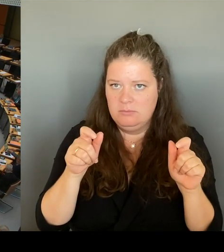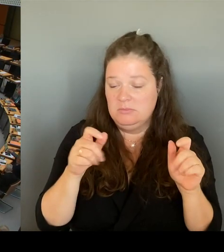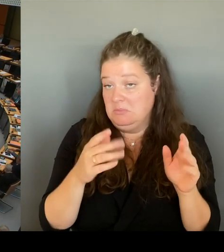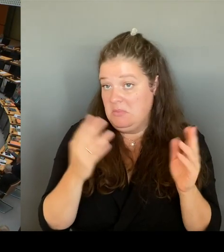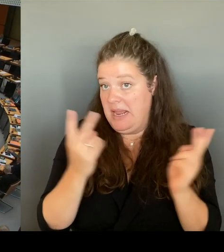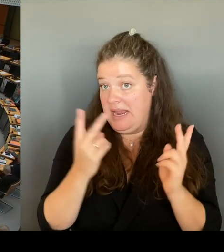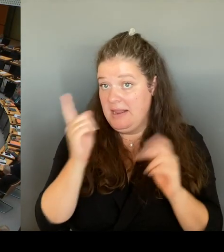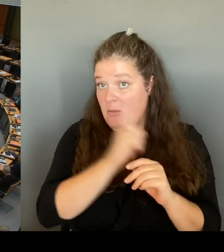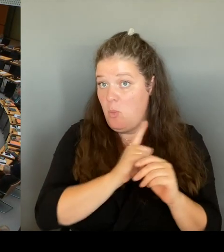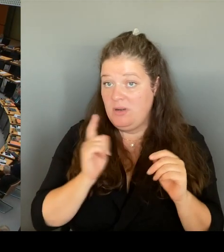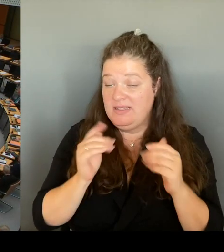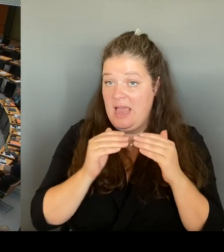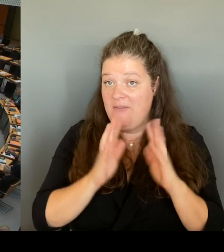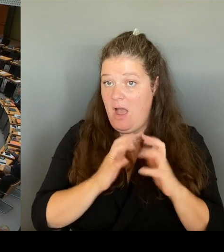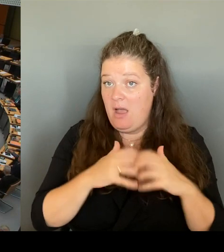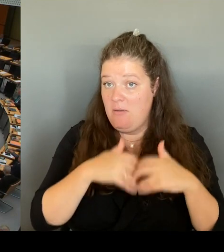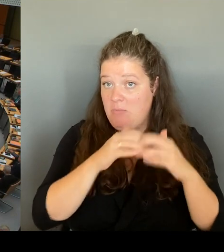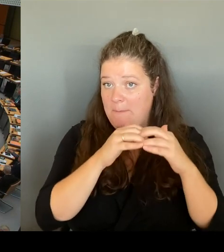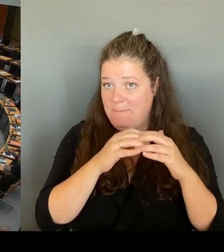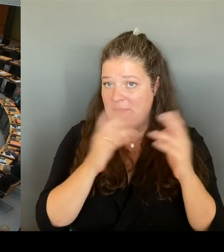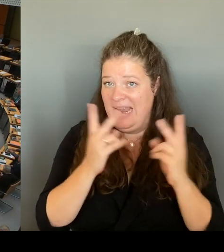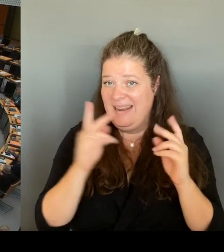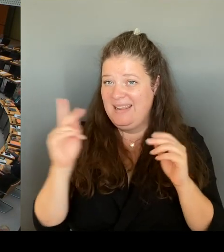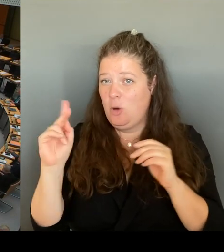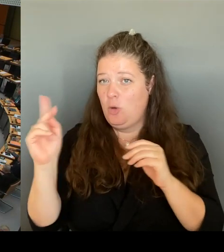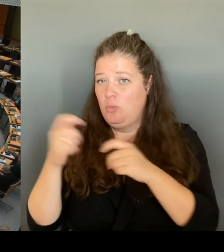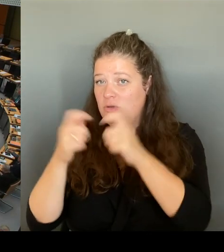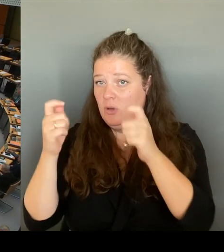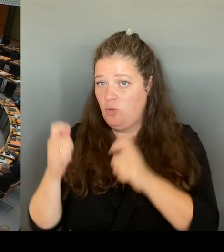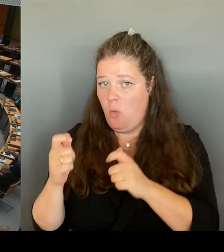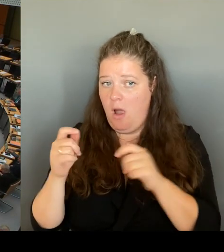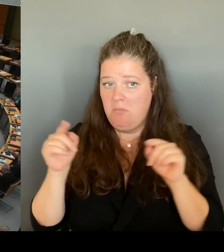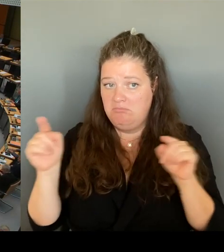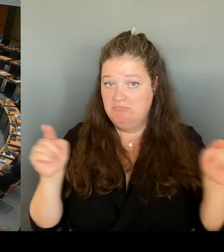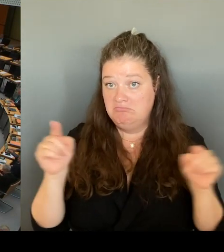Denn was würde für die Menschen, die dort wohnen, genau die gleiche